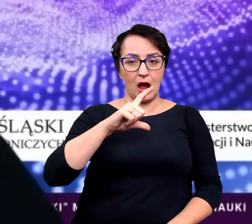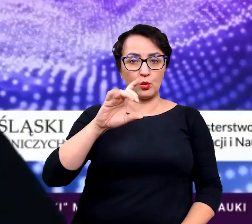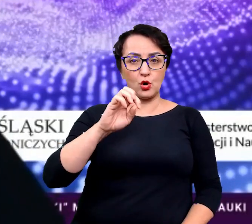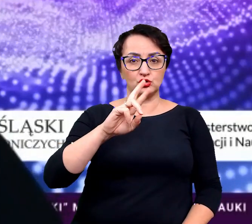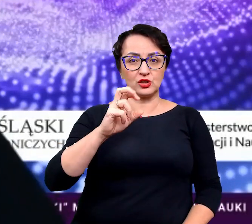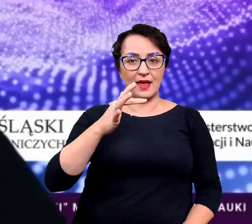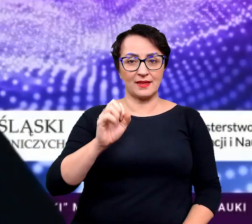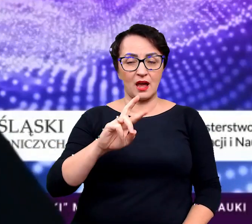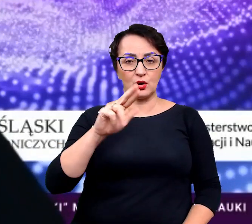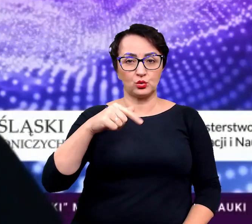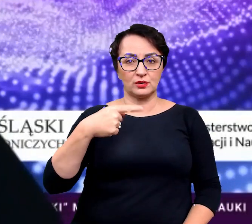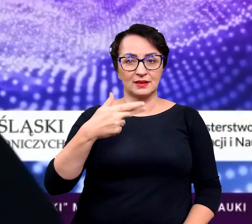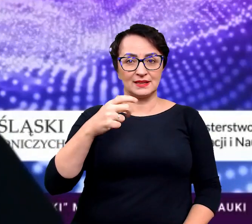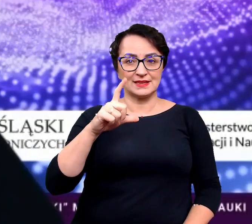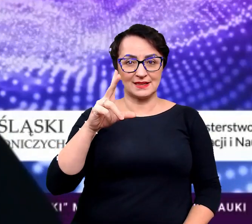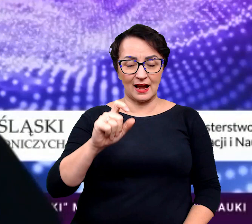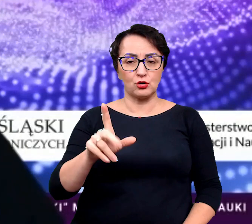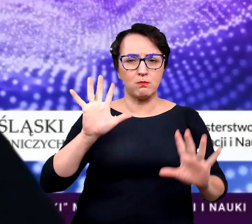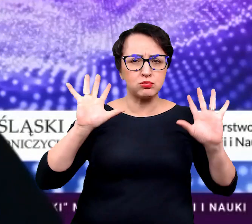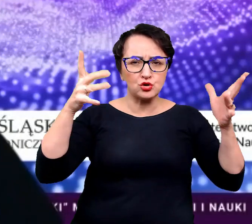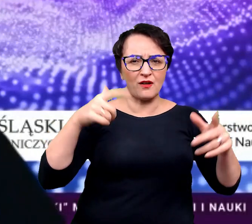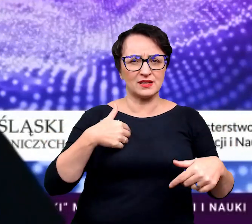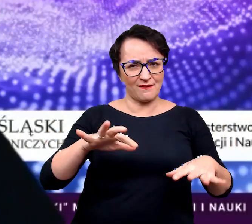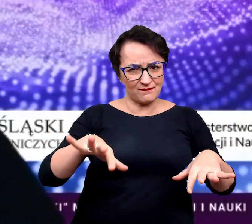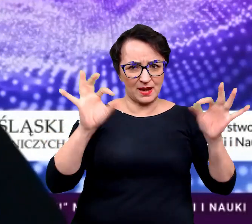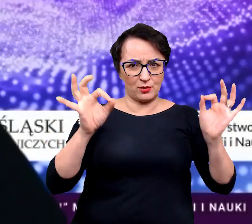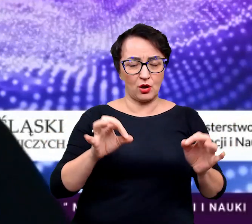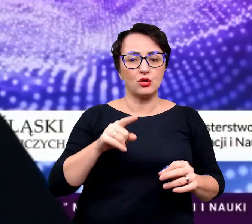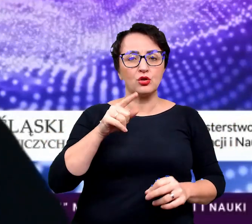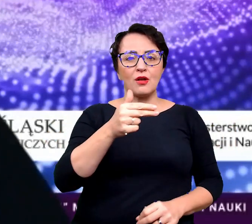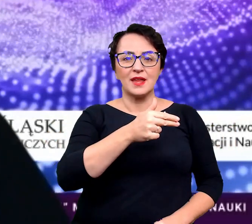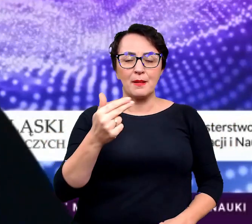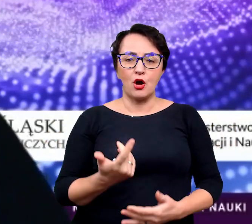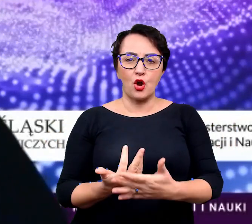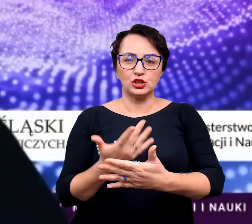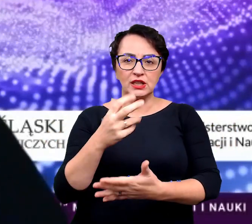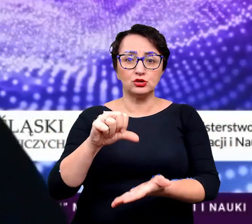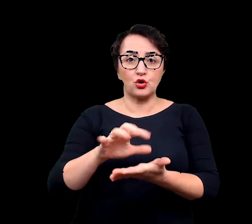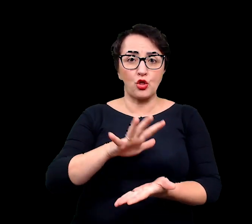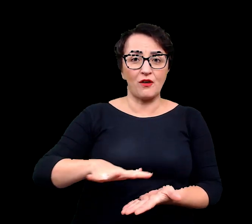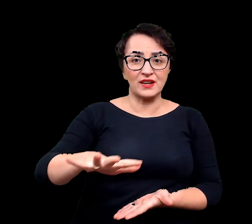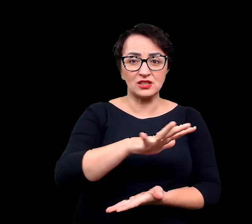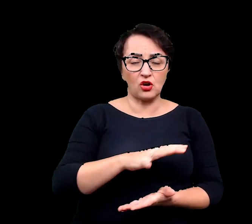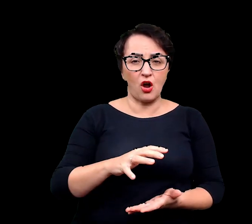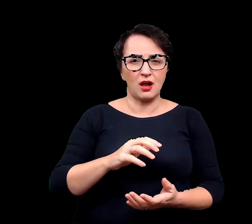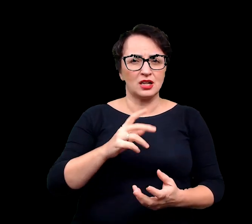"Buntownicy z wyboru. Coś o roślinach środowisk ekstremalnych". Zapraszam.